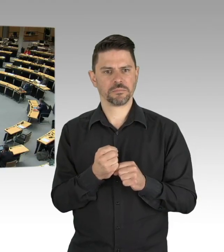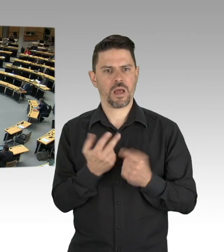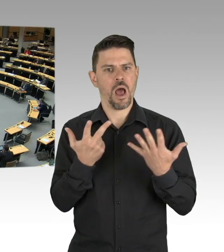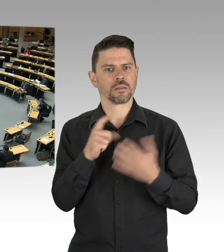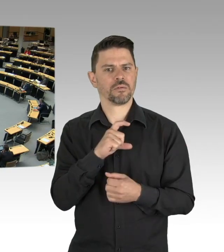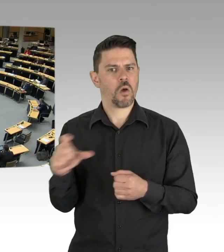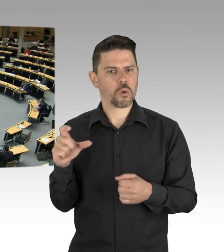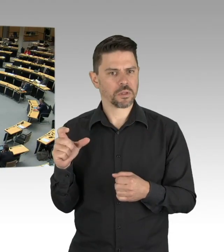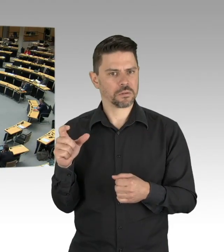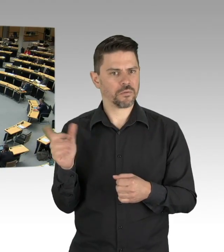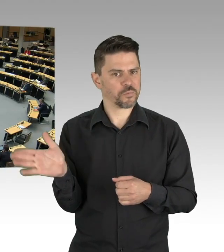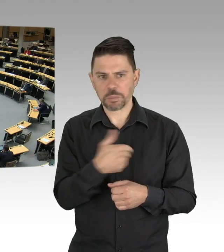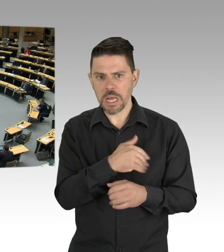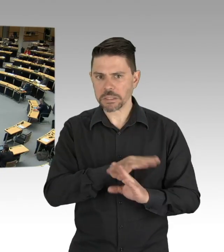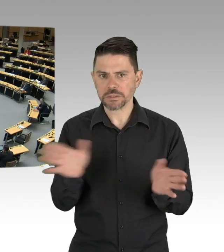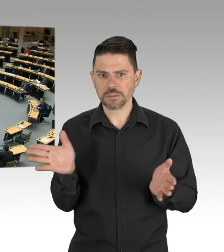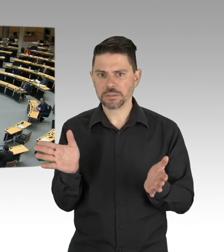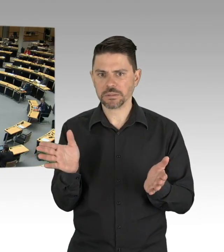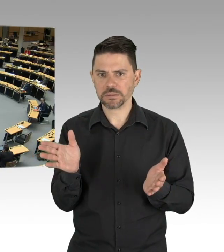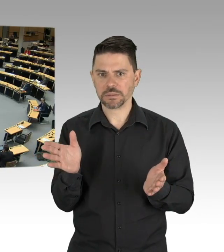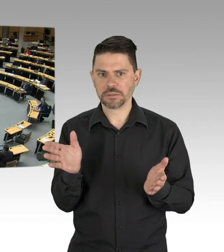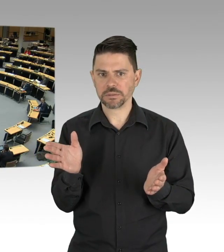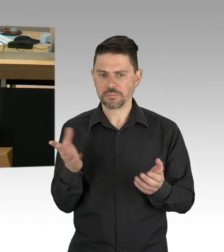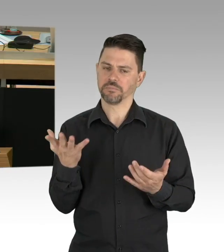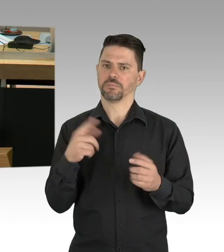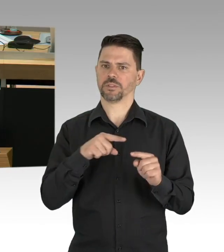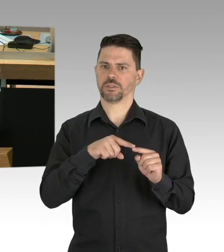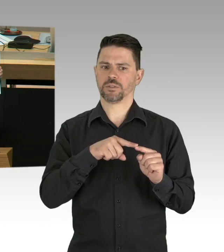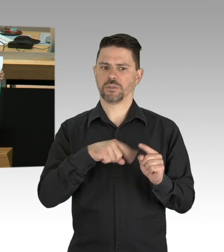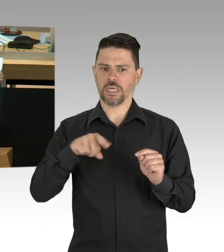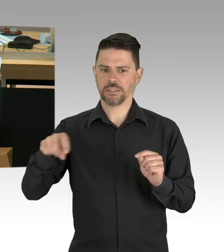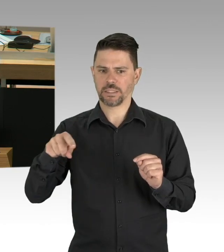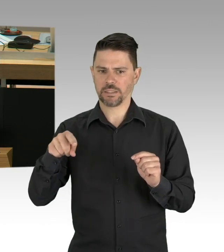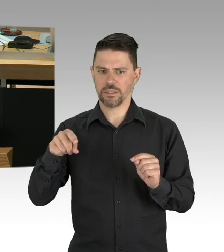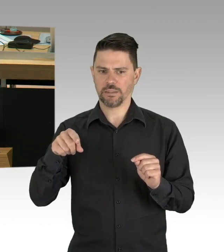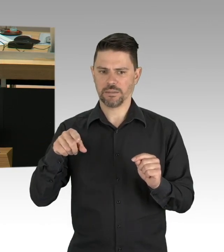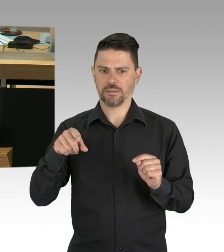Sie sehen hier die 8 Wochen von hier bis hier, Sie sehen hier einen relativ starken Anstieg Mitte März,